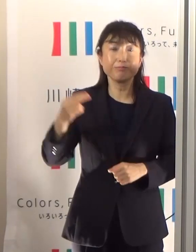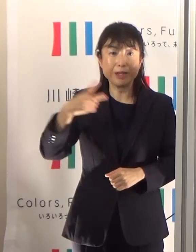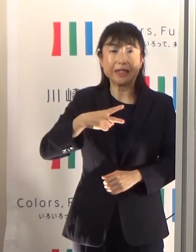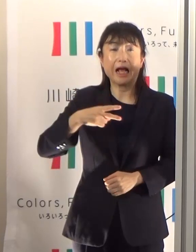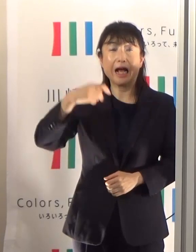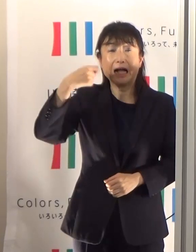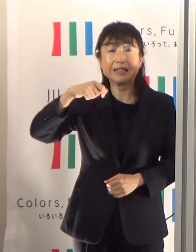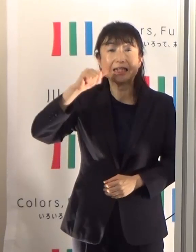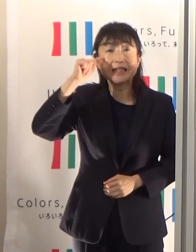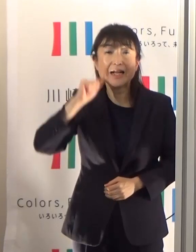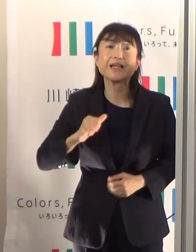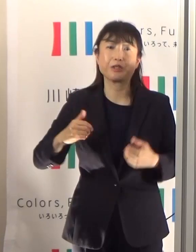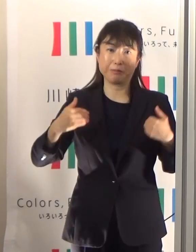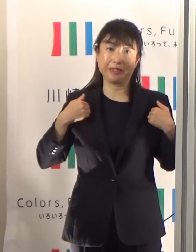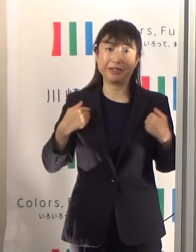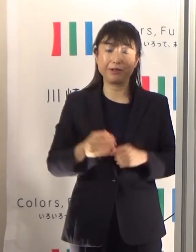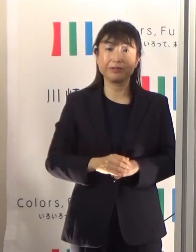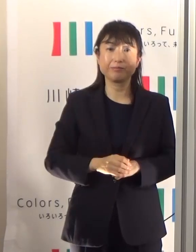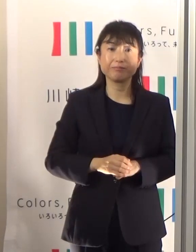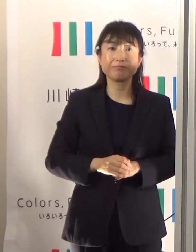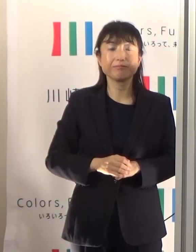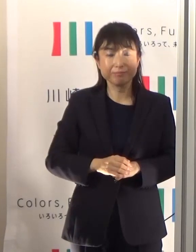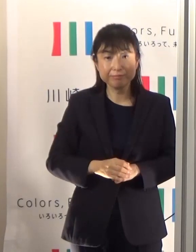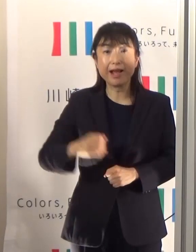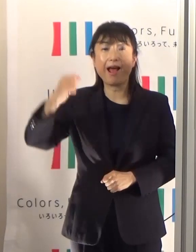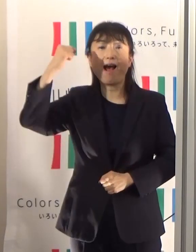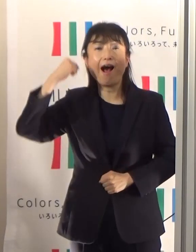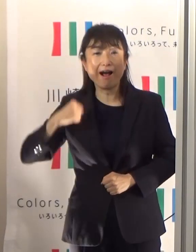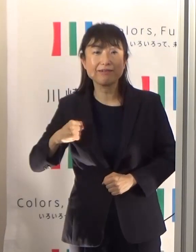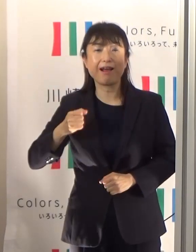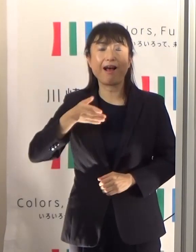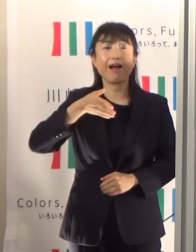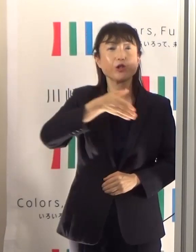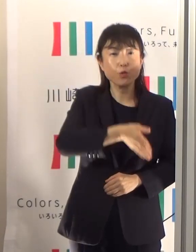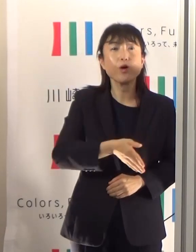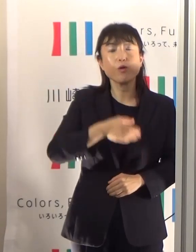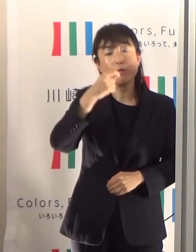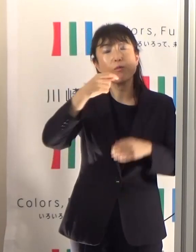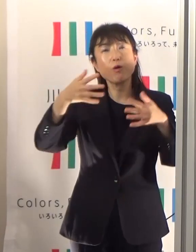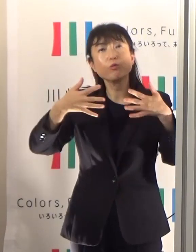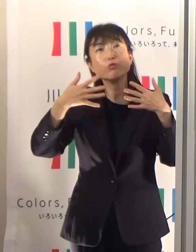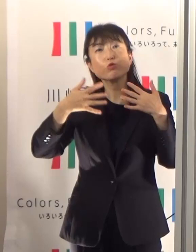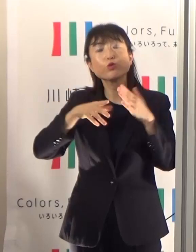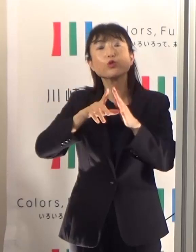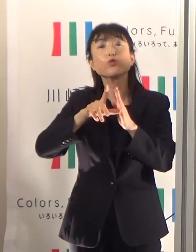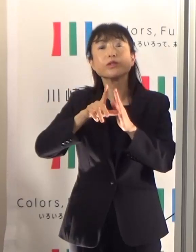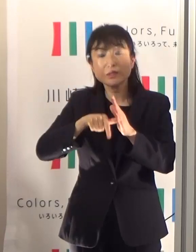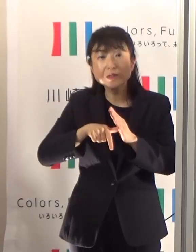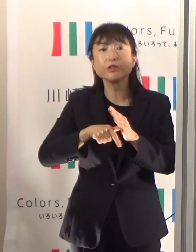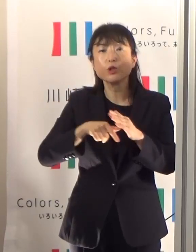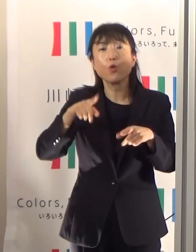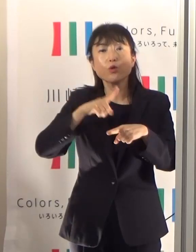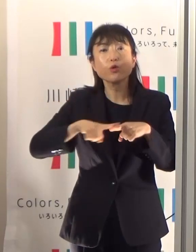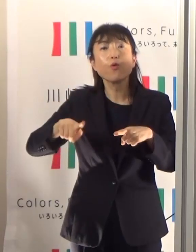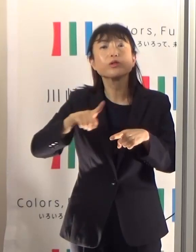朝ですとかあるいは夕方もう少し涼しい時間に暑さに徐々に体を慣らしていくということも